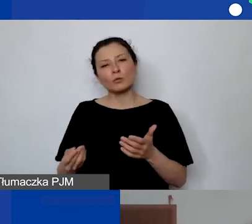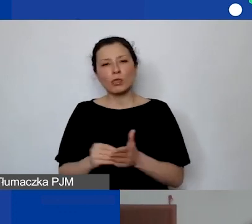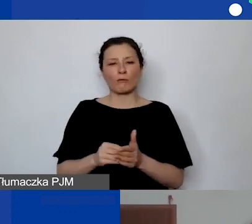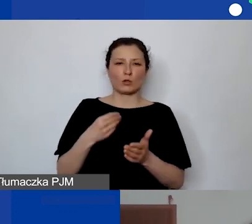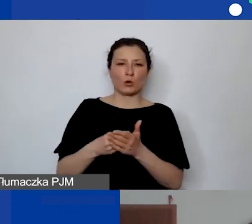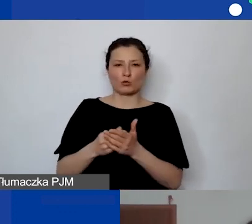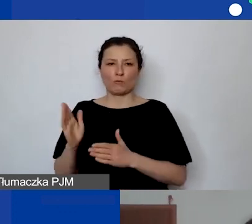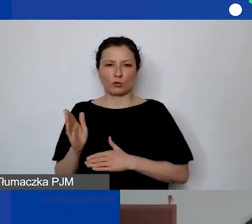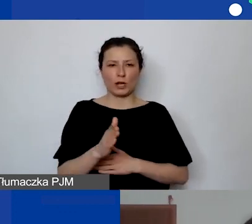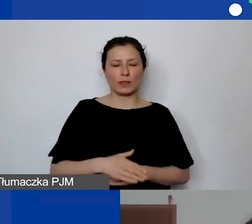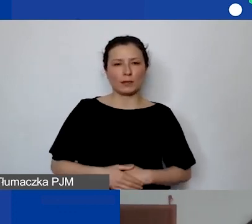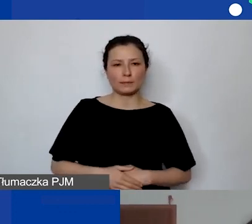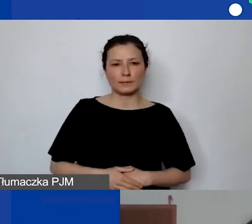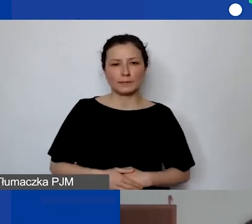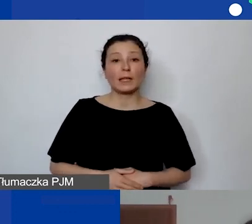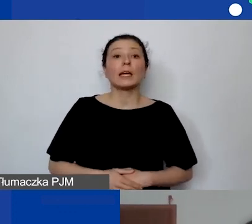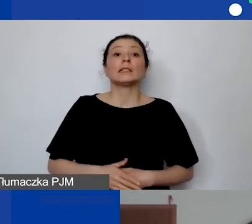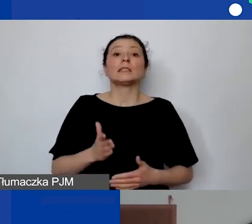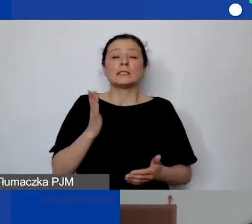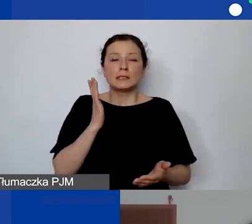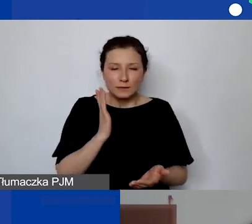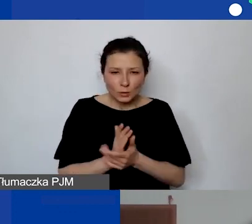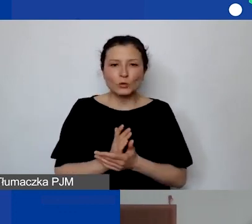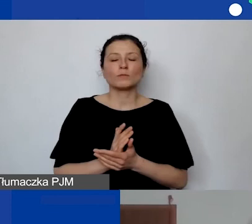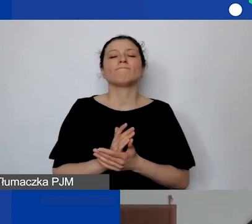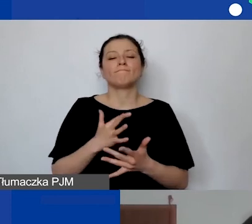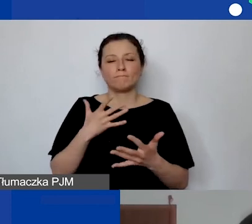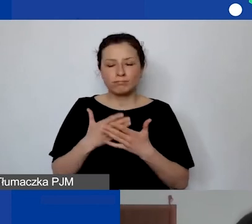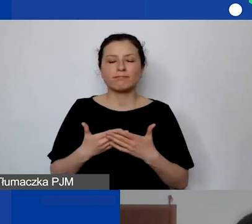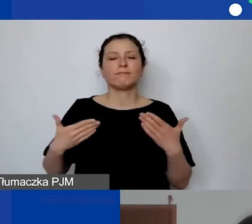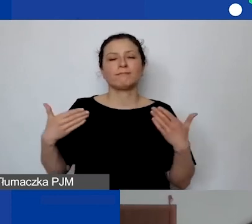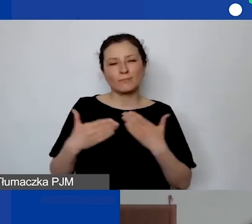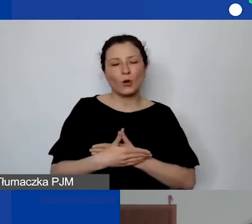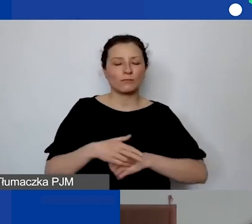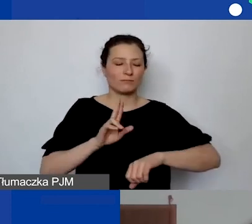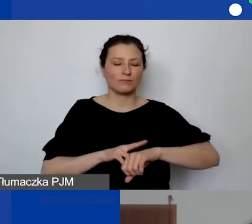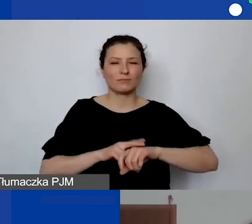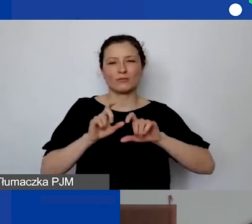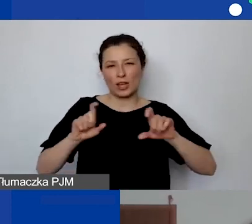Dobrze. Już dobiegliśmy do końca regulaminowego czasu webinarium.